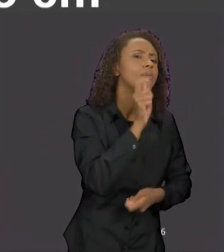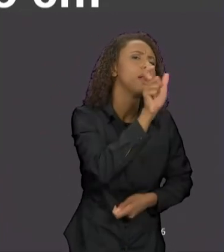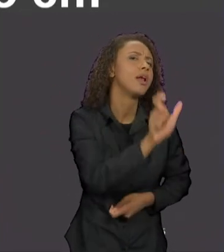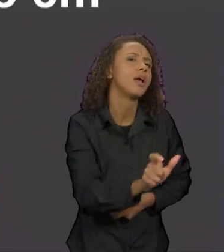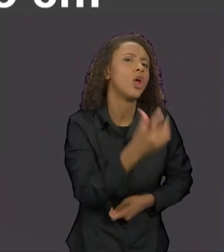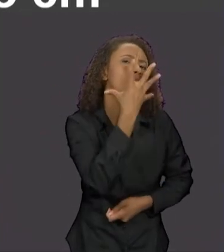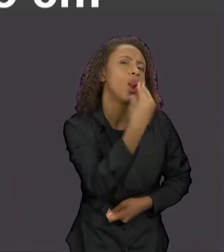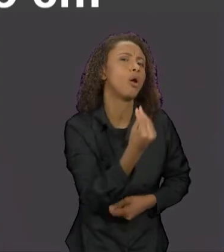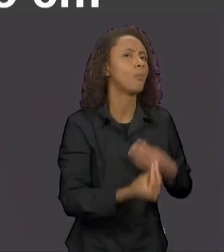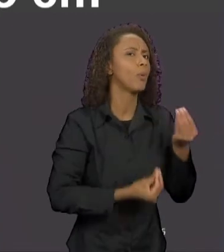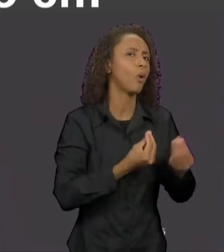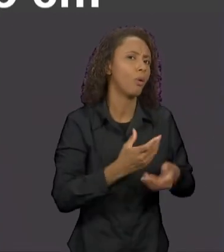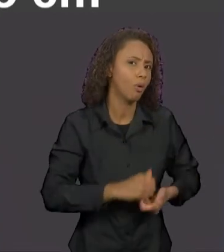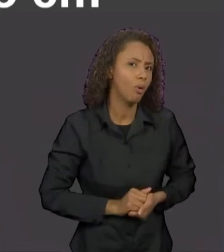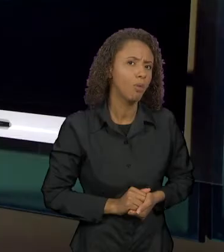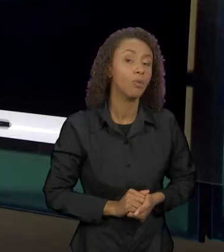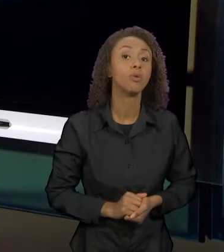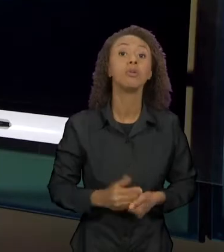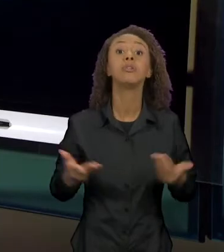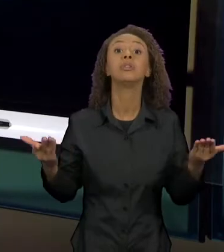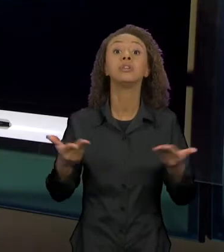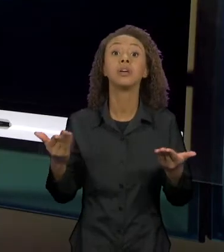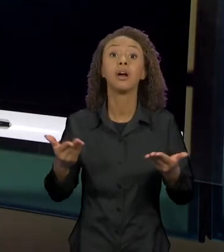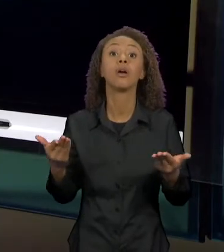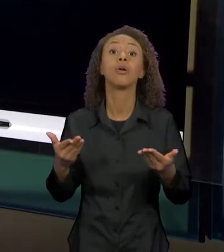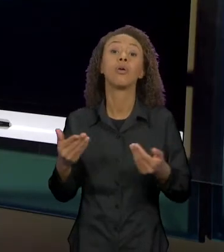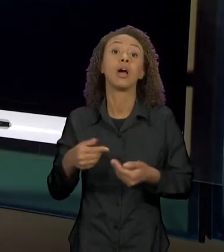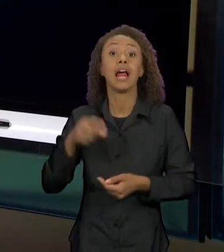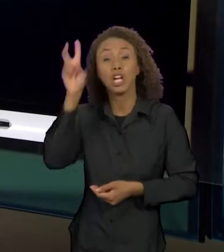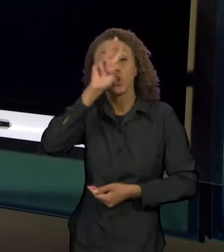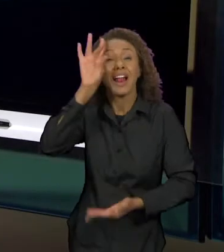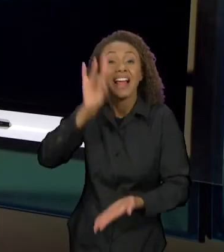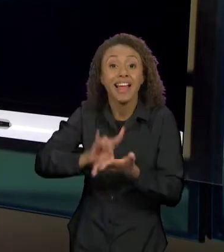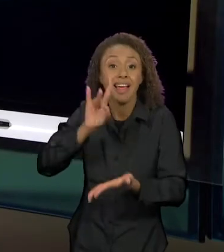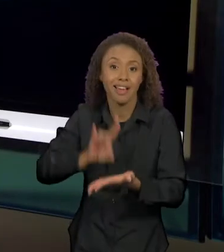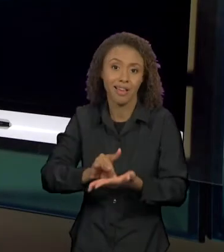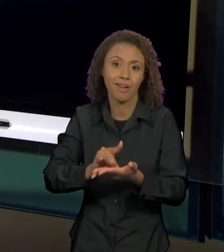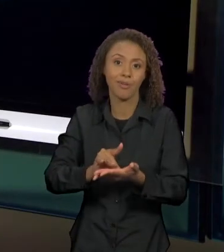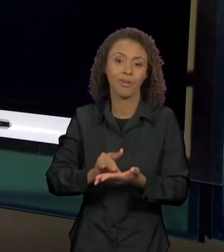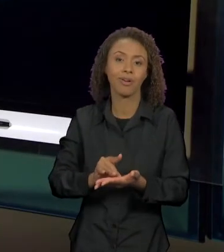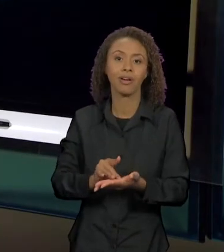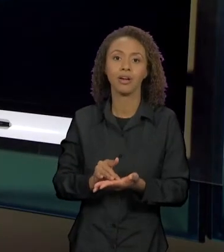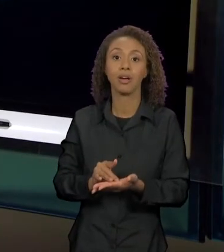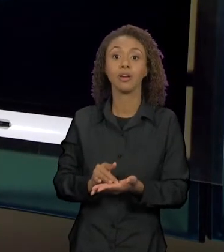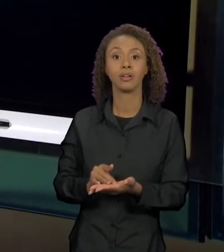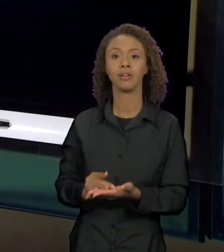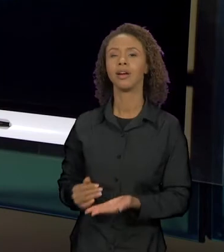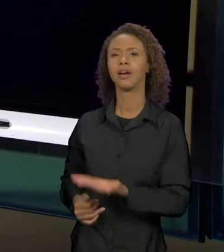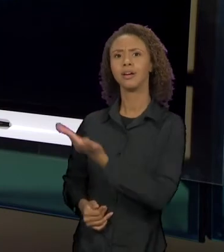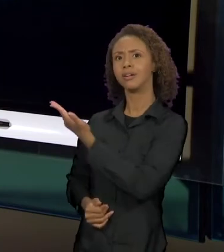COMO ELE APARECE AQUI, NA VERDADEIRA HISTÓRIA DA CHAPEUZINHO VERMELHO. O LOBO É NOSSO HERÓI, ENTÃO